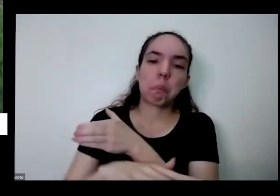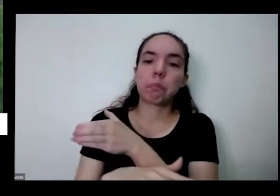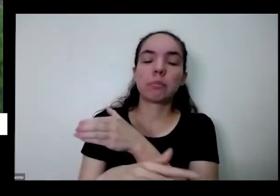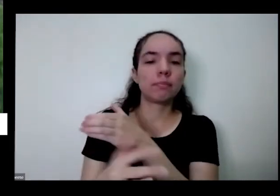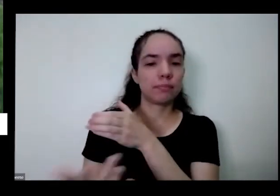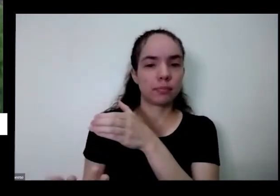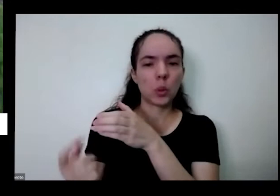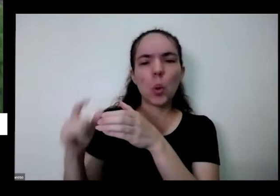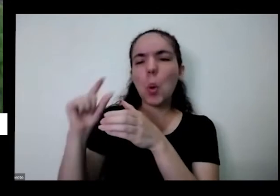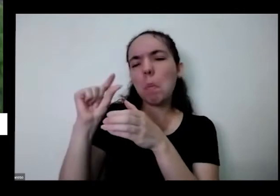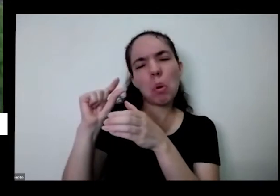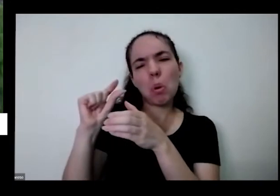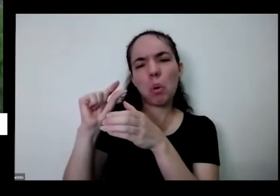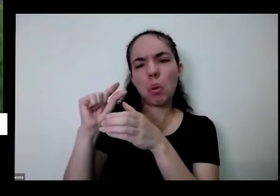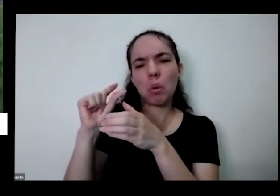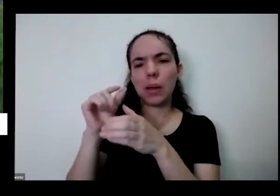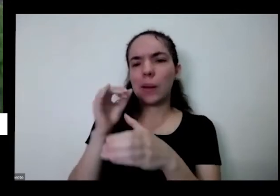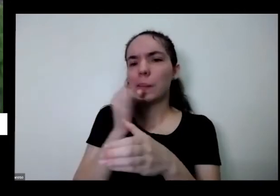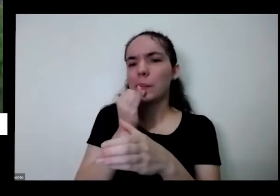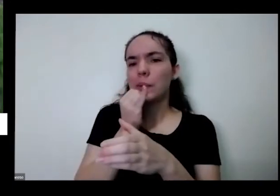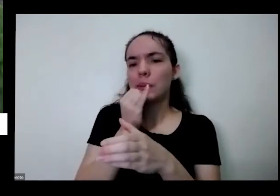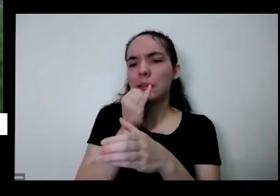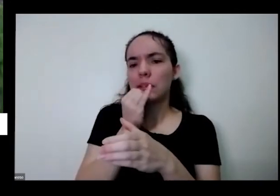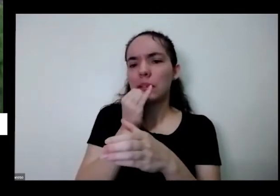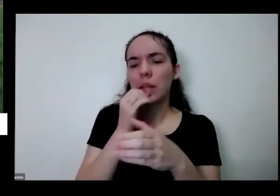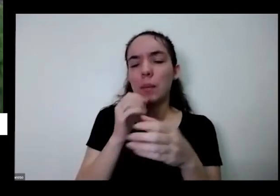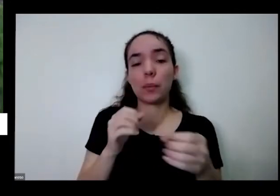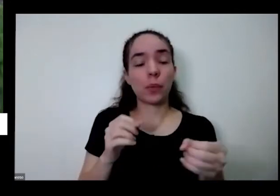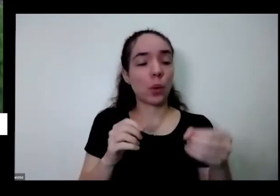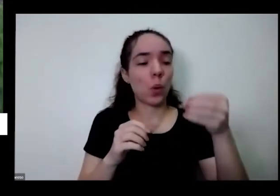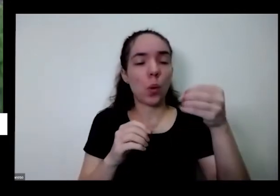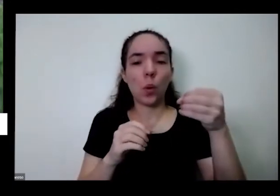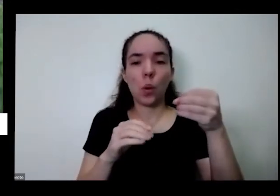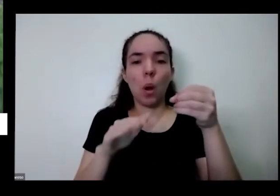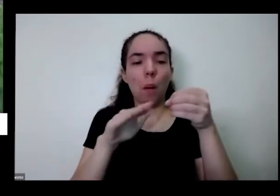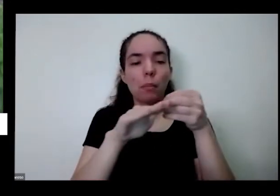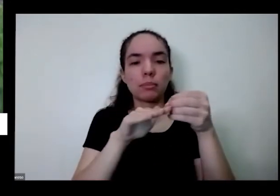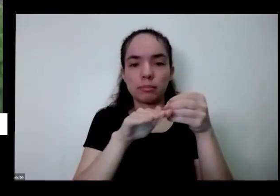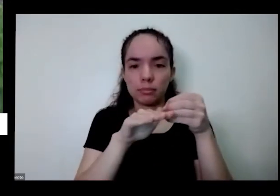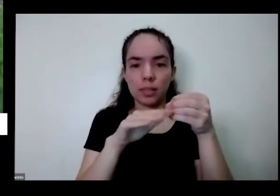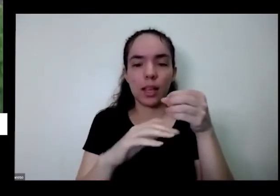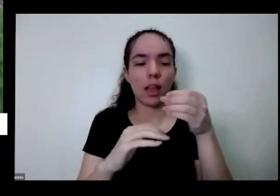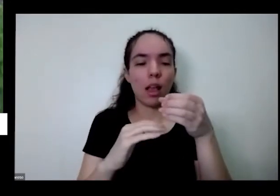aqui na mesma hora eu coloco mais ou menos um meio copinho de esses copos de requeijão Tiago Isso já